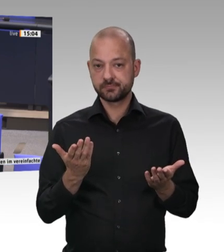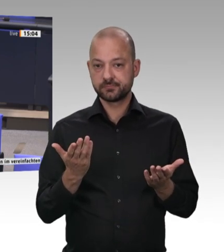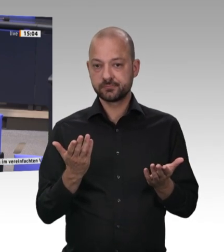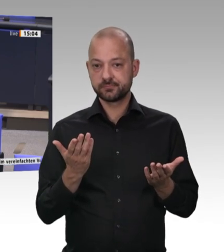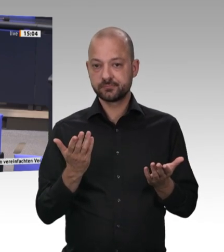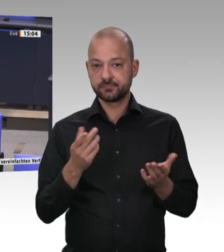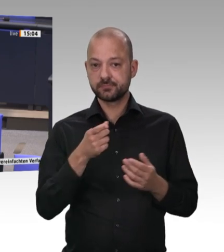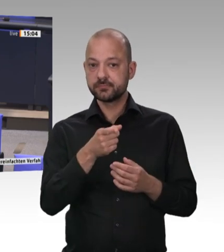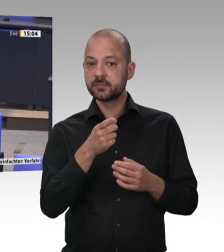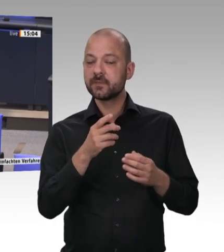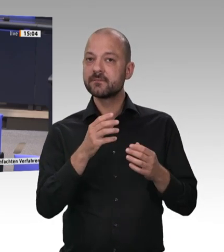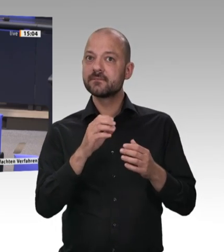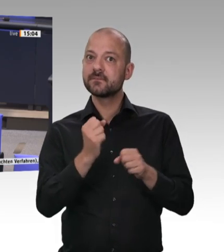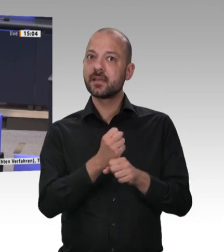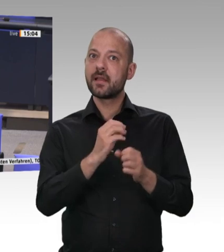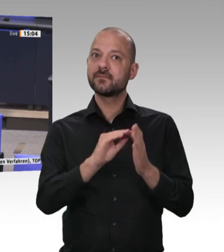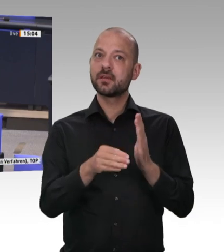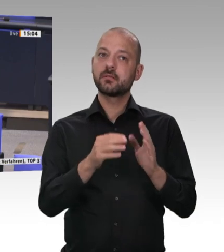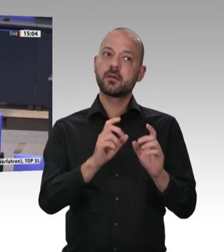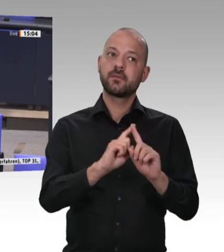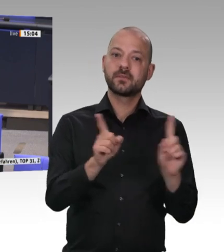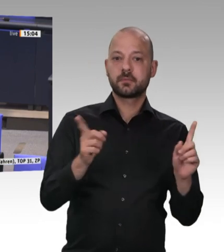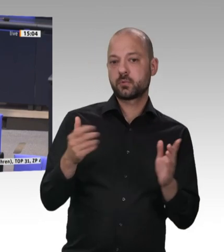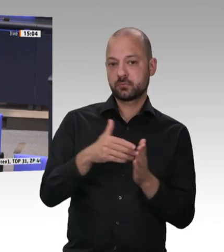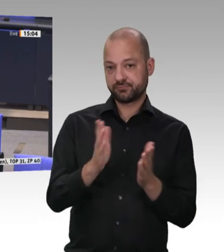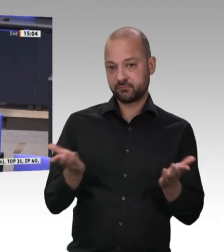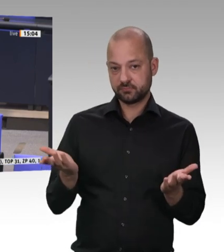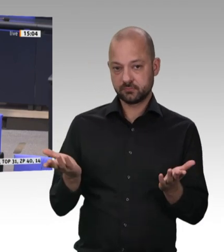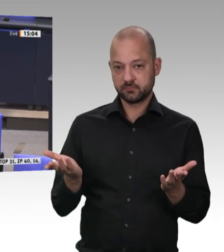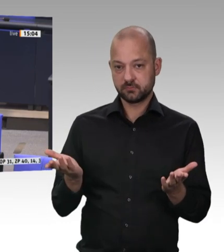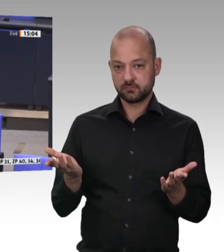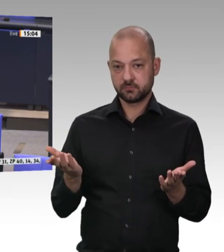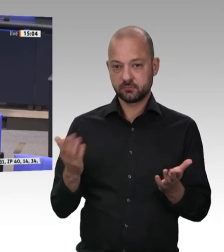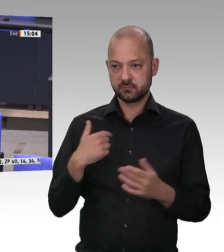Das wäre etwas, womit man die Wettbewerbsfähigkeit an dieser Stelle wieder stärken könnte.